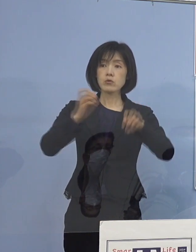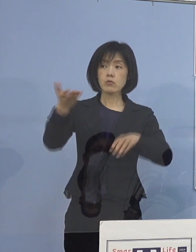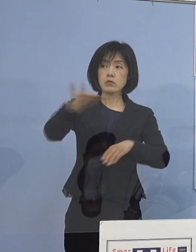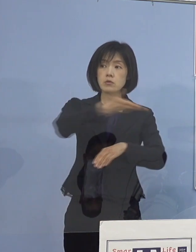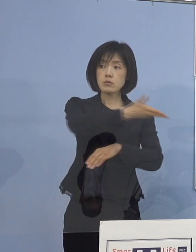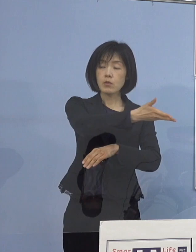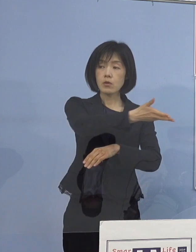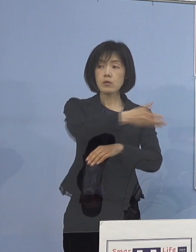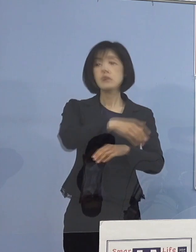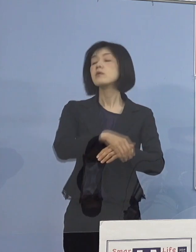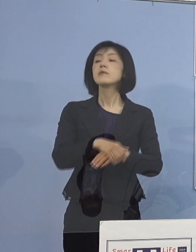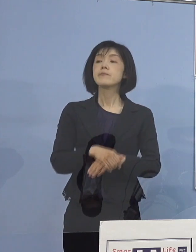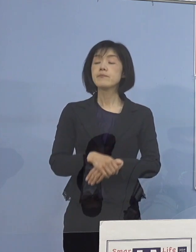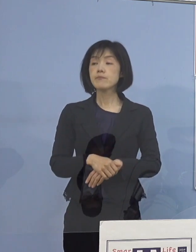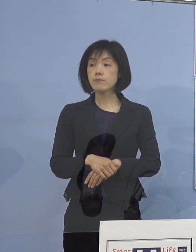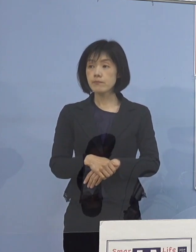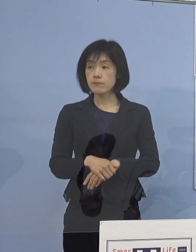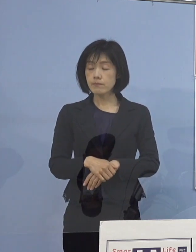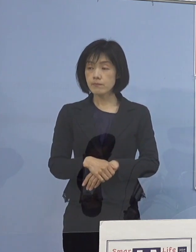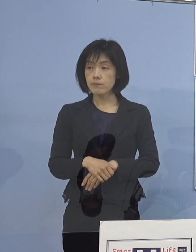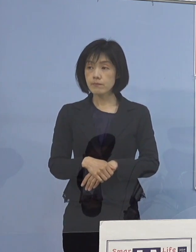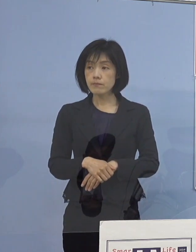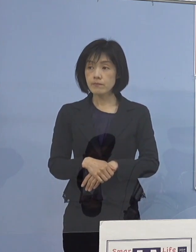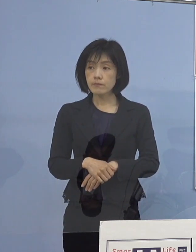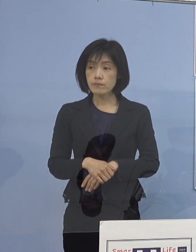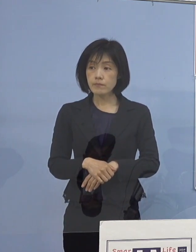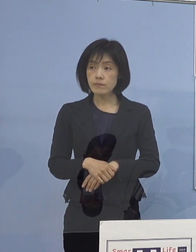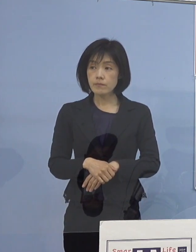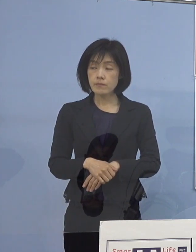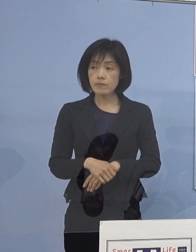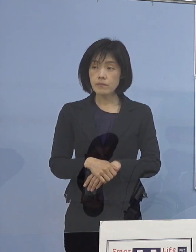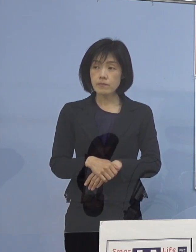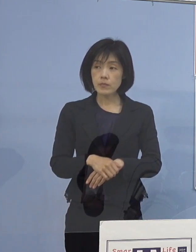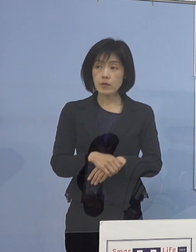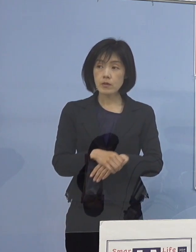（四国放送） 県立病院の医師お1人と